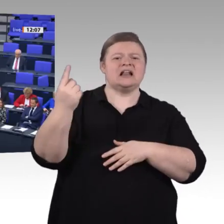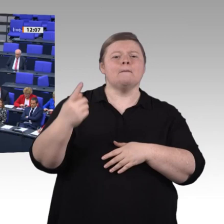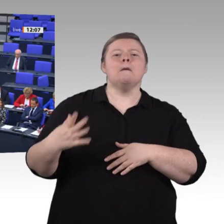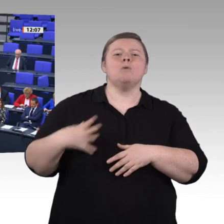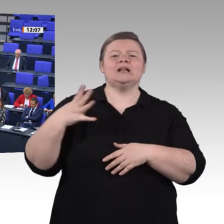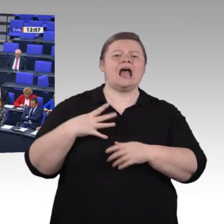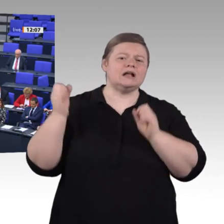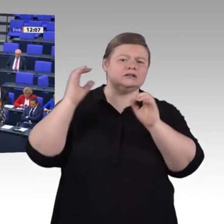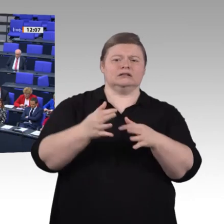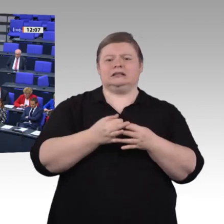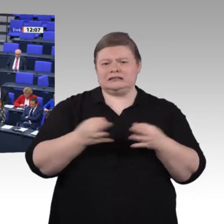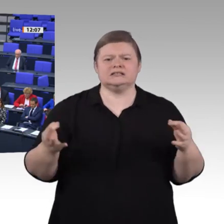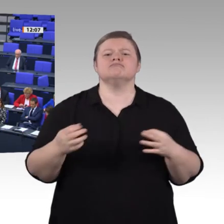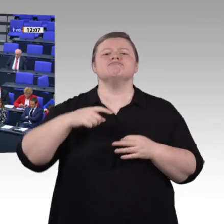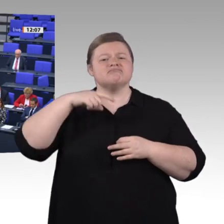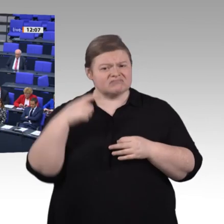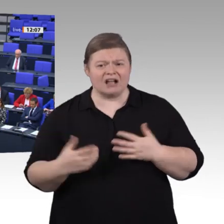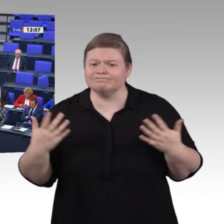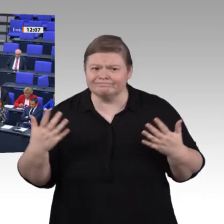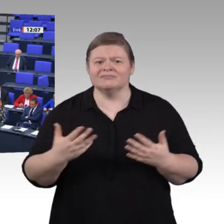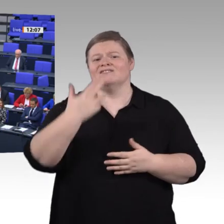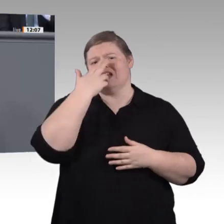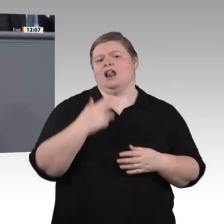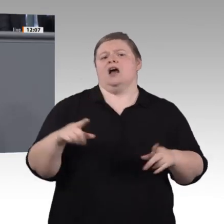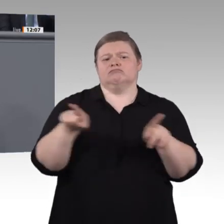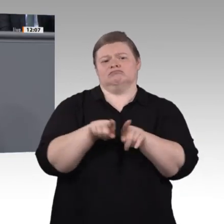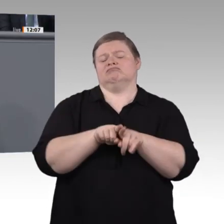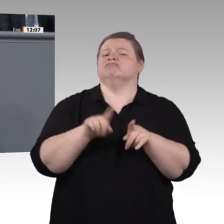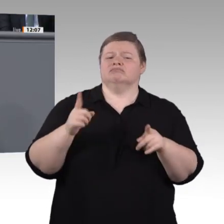Wir haben noch viel vor. Im zweiten Teil der Enquete steht Weiterbildung ganz oben